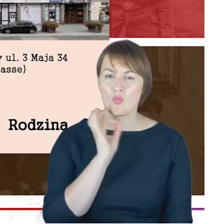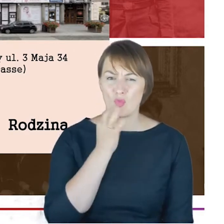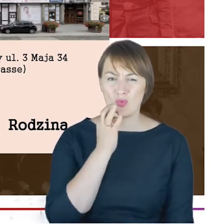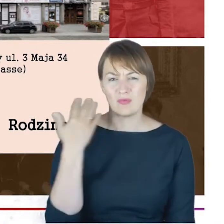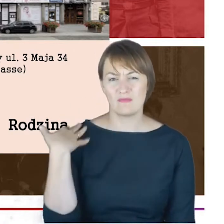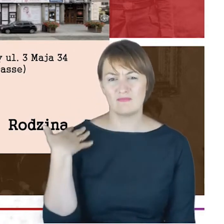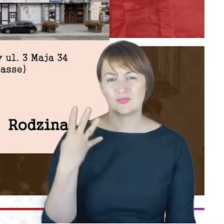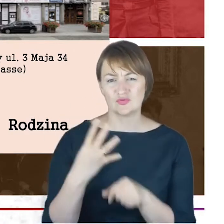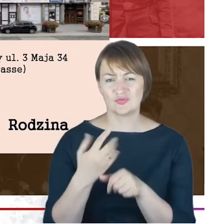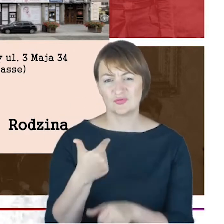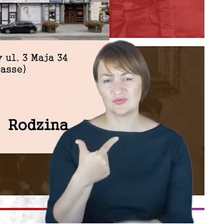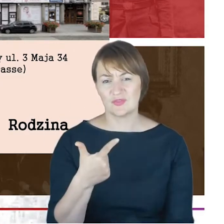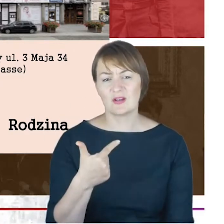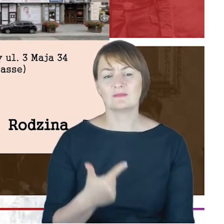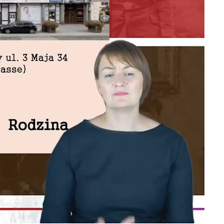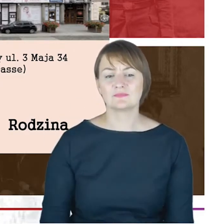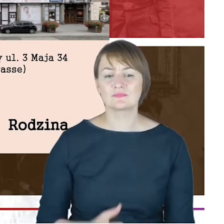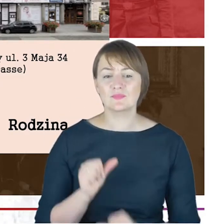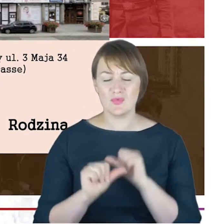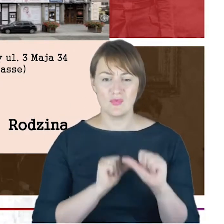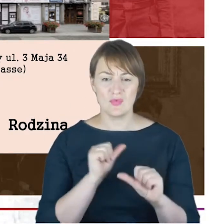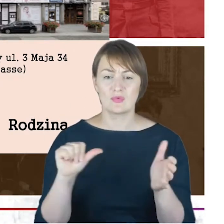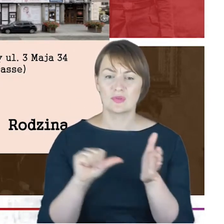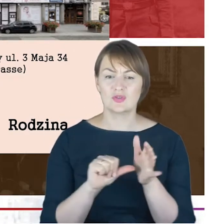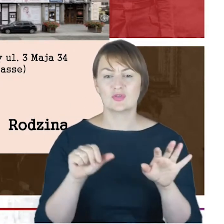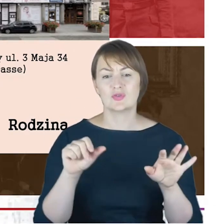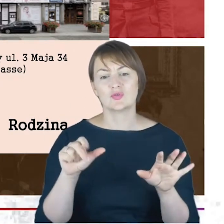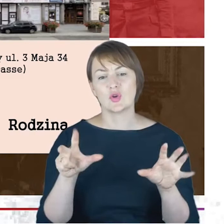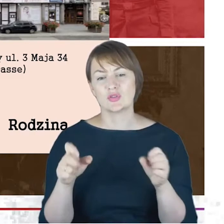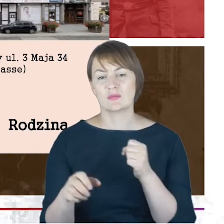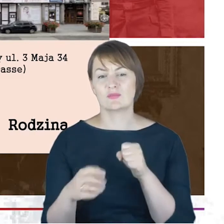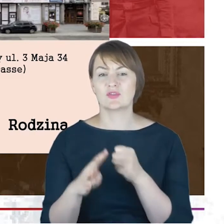liczę, w roku 1896 i właśnie na tym cmentarzu,